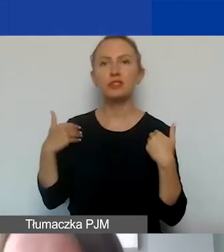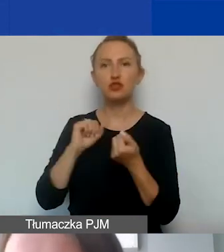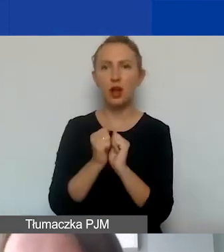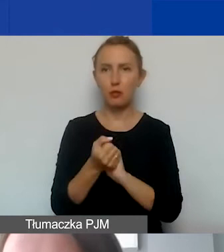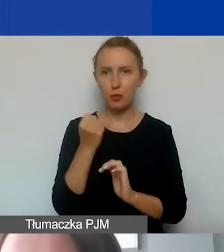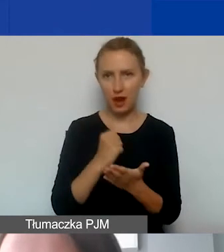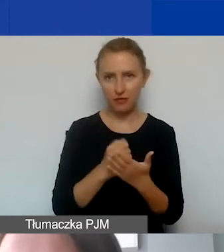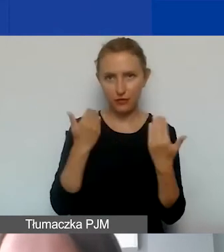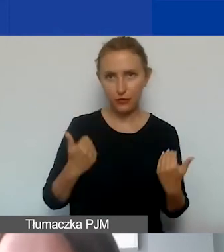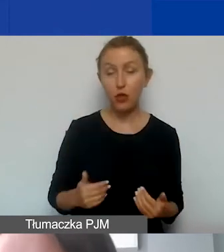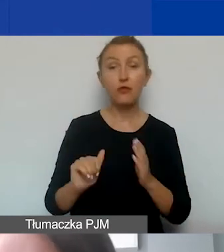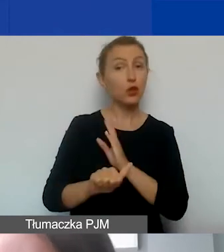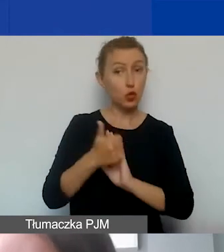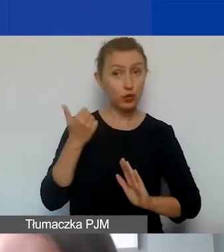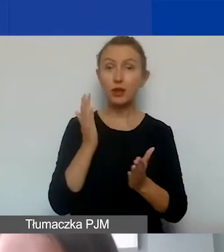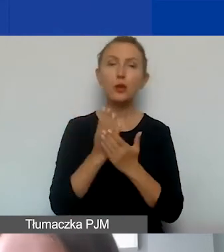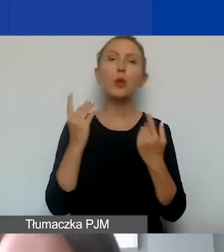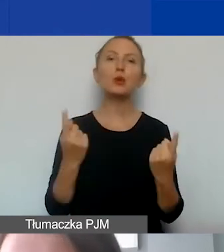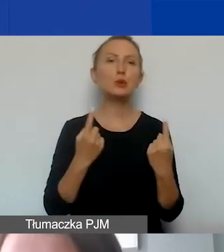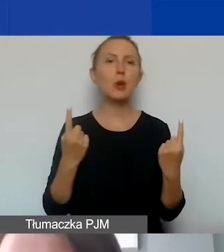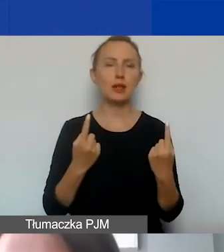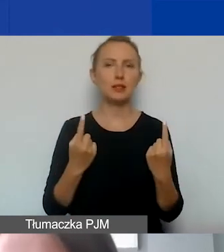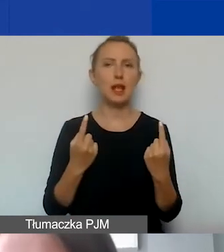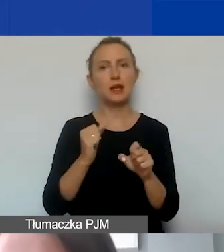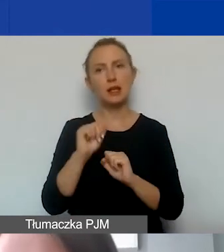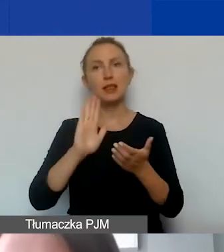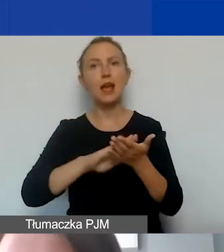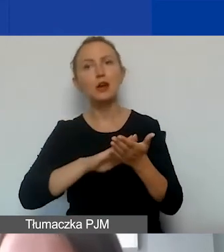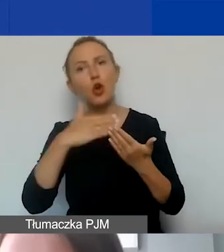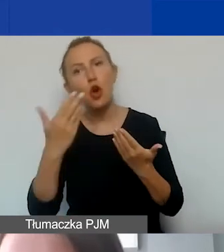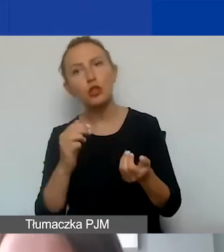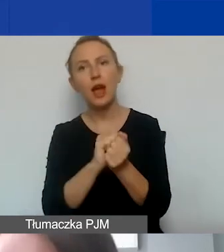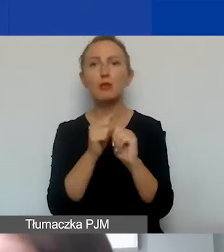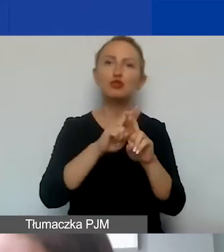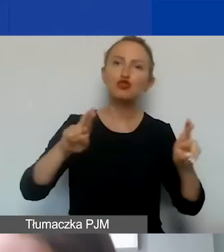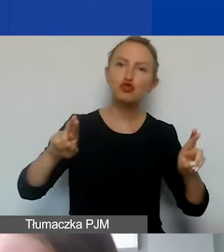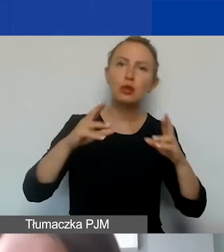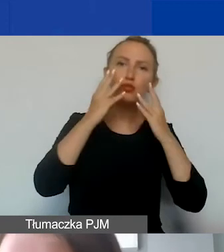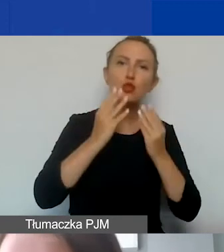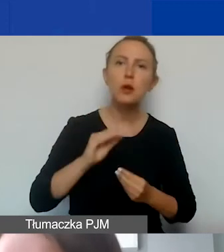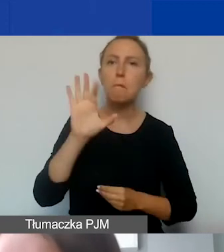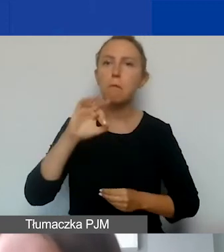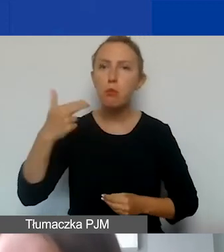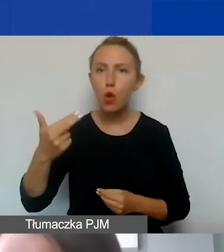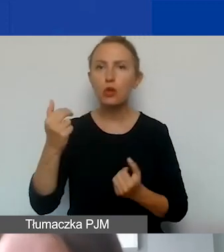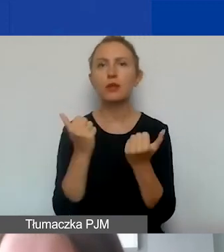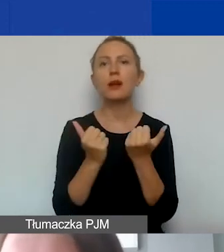Wyjątkiem są tylko takie sytuacje, w których mamy nagrody albo podarunki rzeczowe: bony, vouchery, karty podarunkowe,